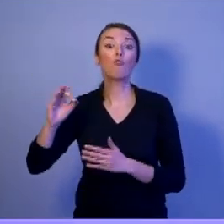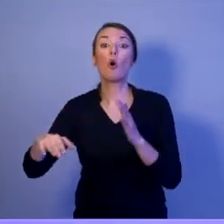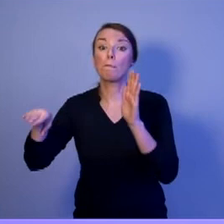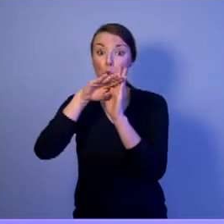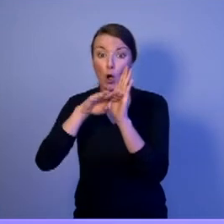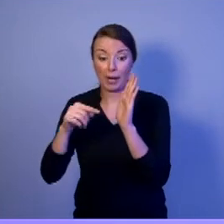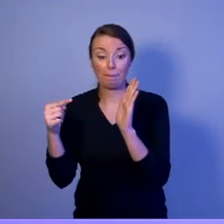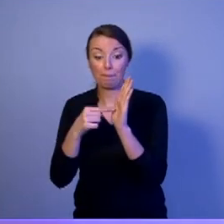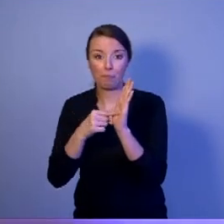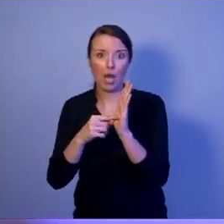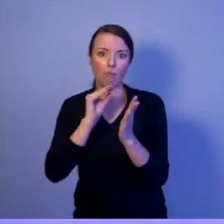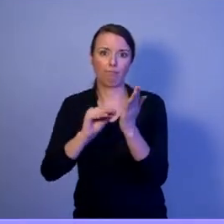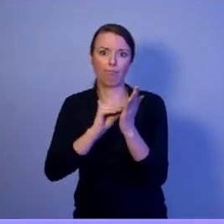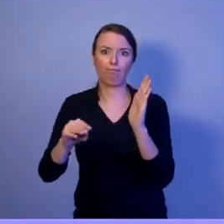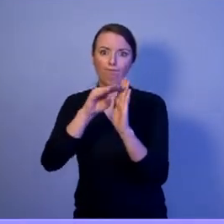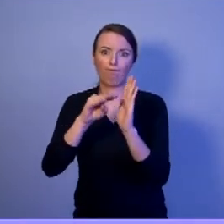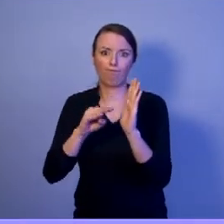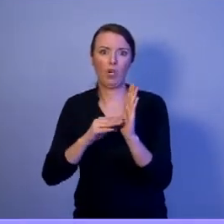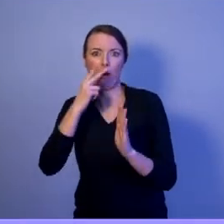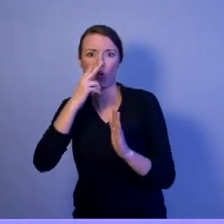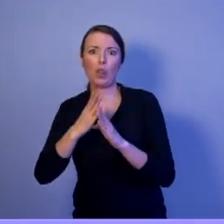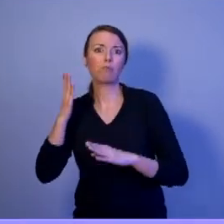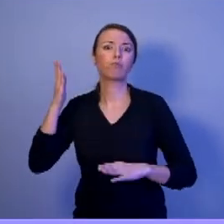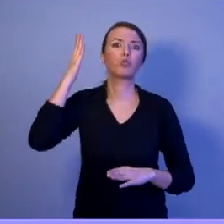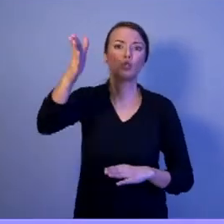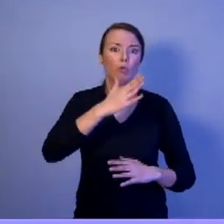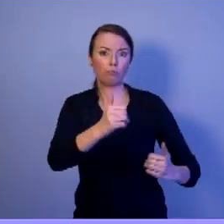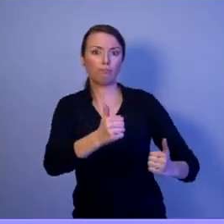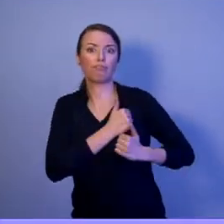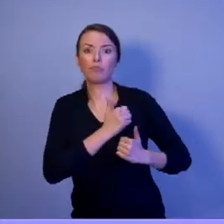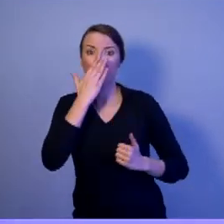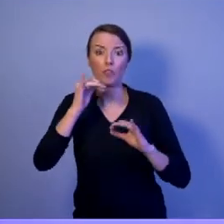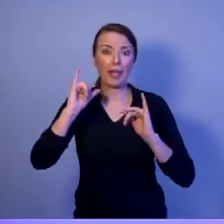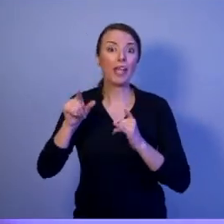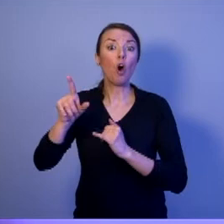On jeden to napisał - nie mówi. To jest niezwykle istotne i ważne.